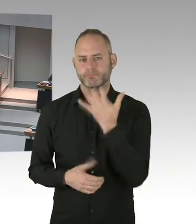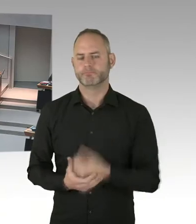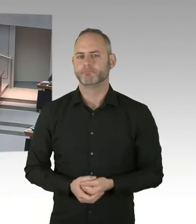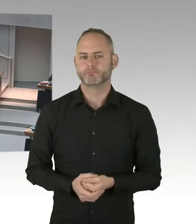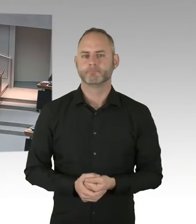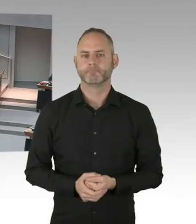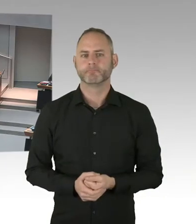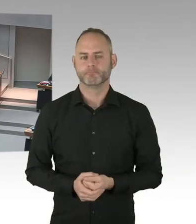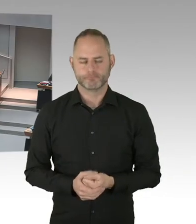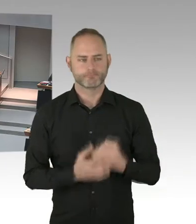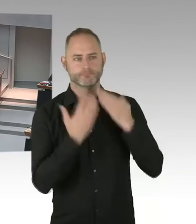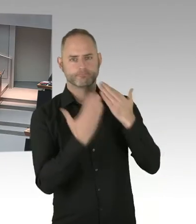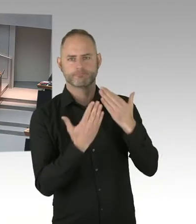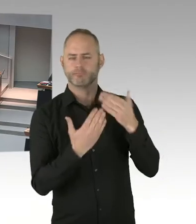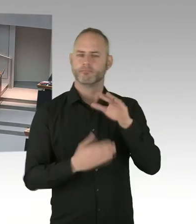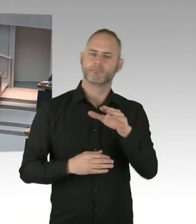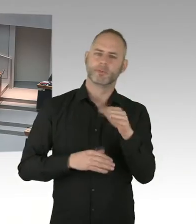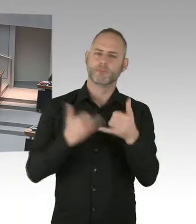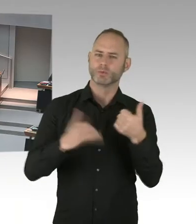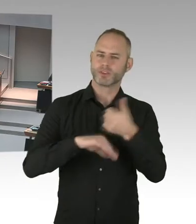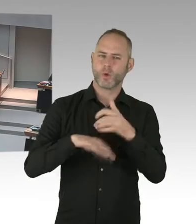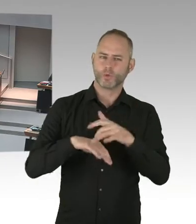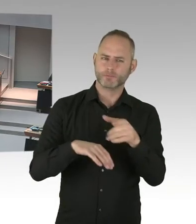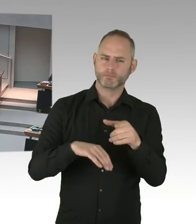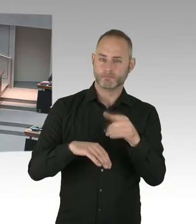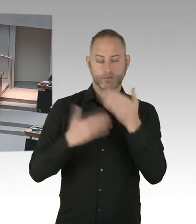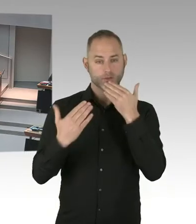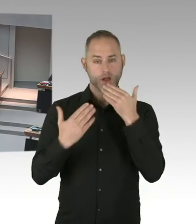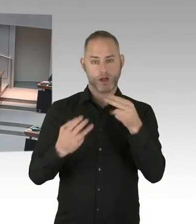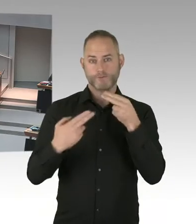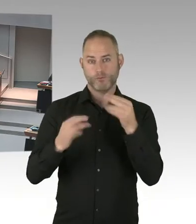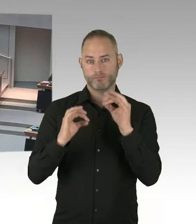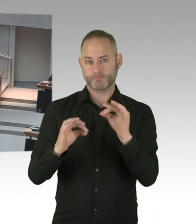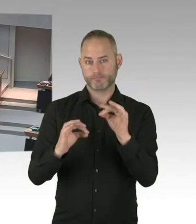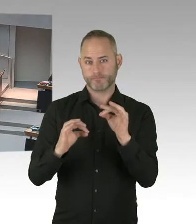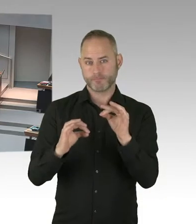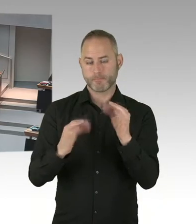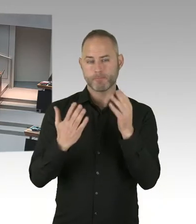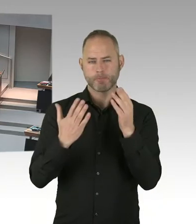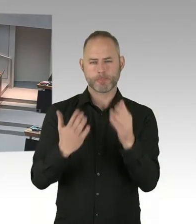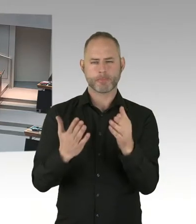Also auch deutlich zu machen sozusagen, in Deutschland leben-, 90% der Menschen wissen nicht, dass Menschen